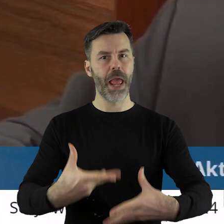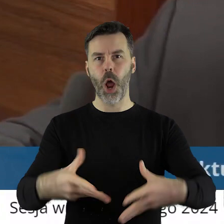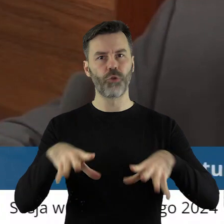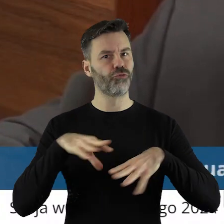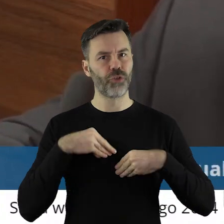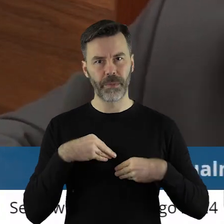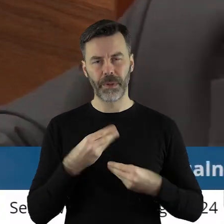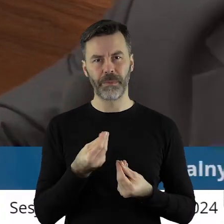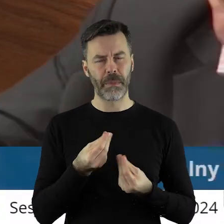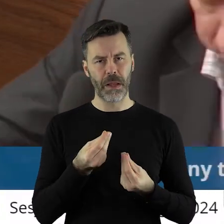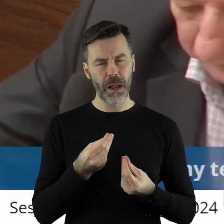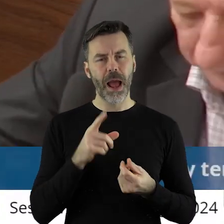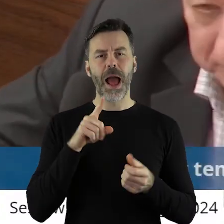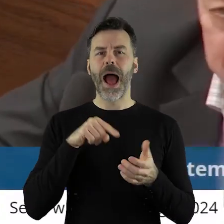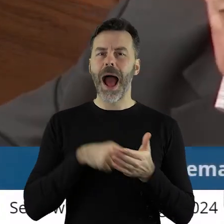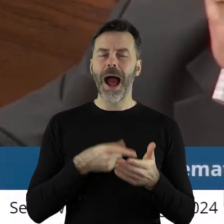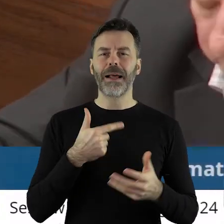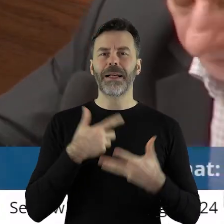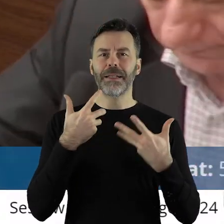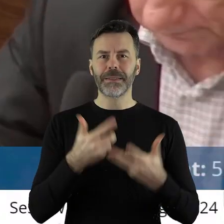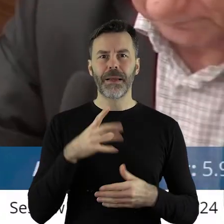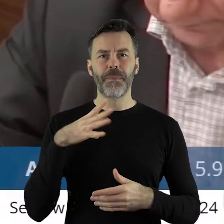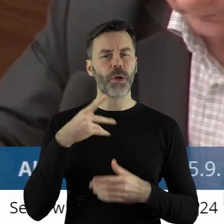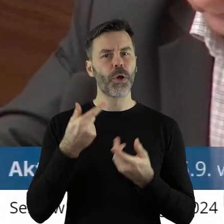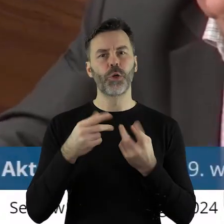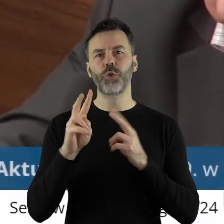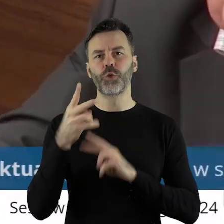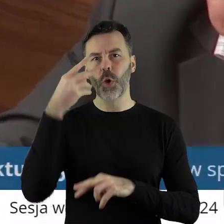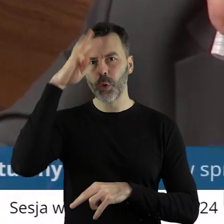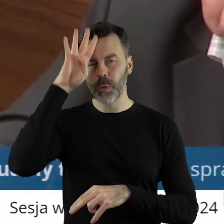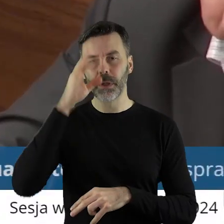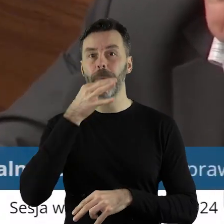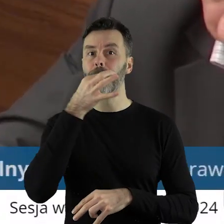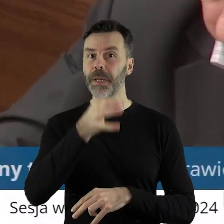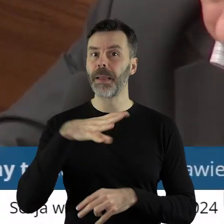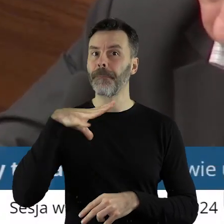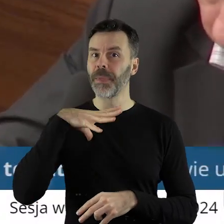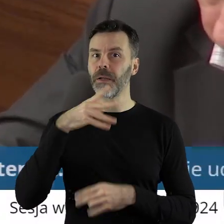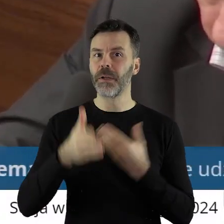ale szczególnie zależy mi na tych, które były z Łodzi. Czy z Łodzi były takie